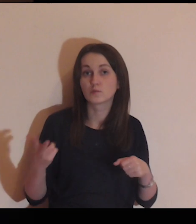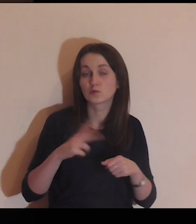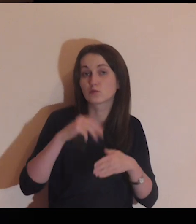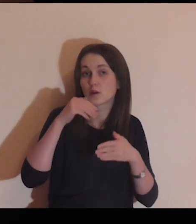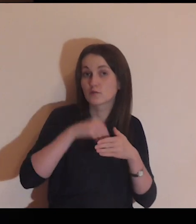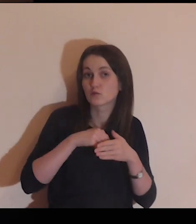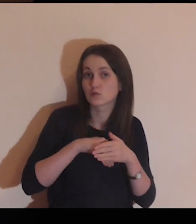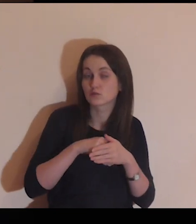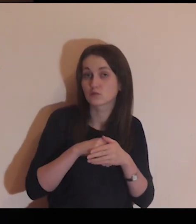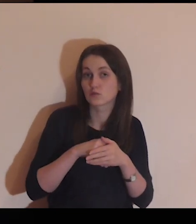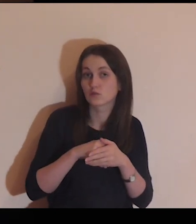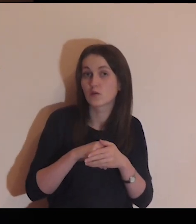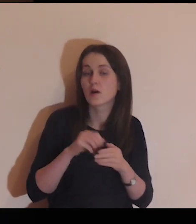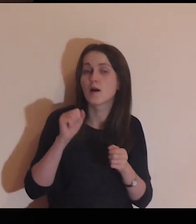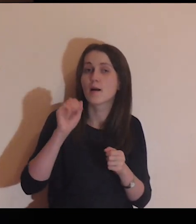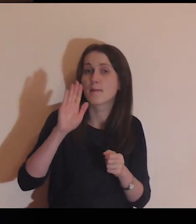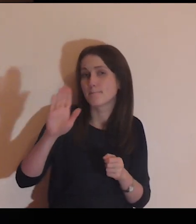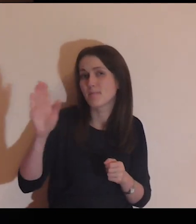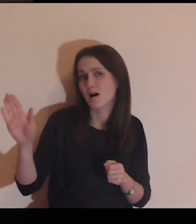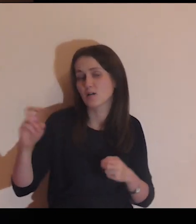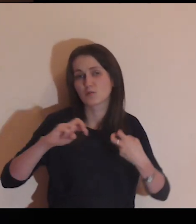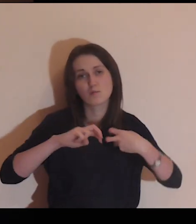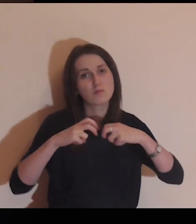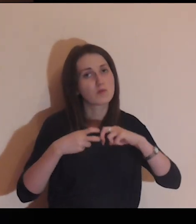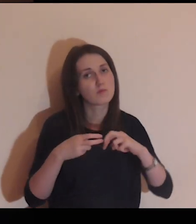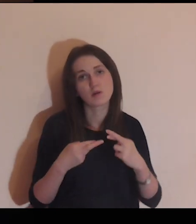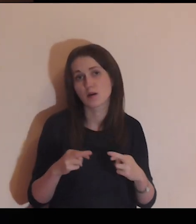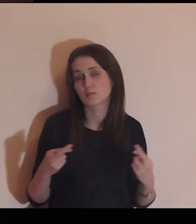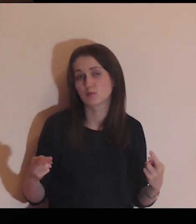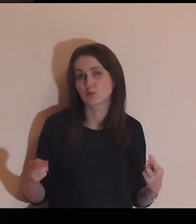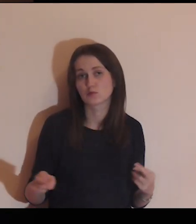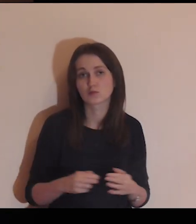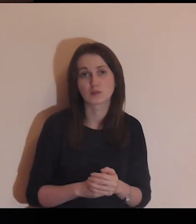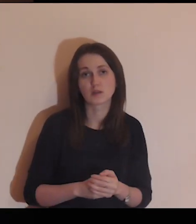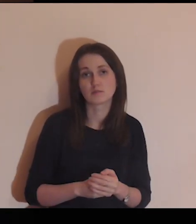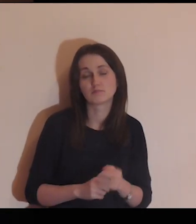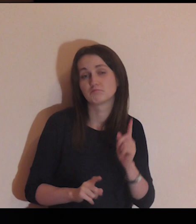Osoby, które są wewnątrz, mają swoje problemy.